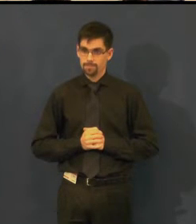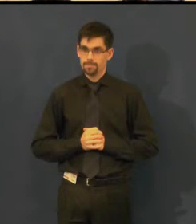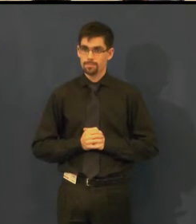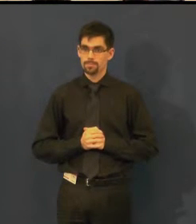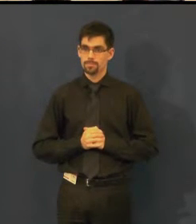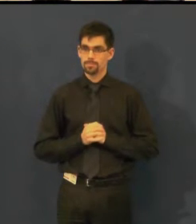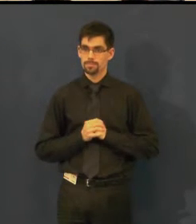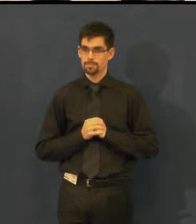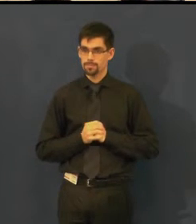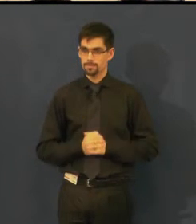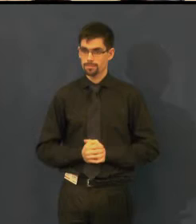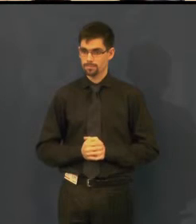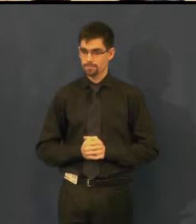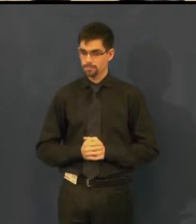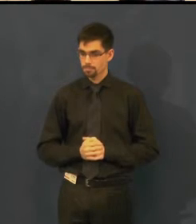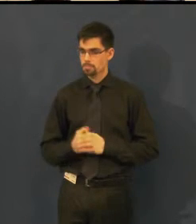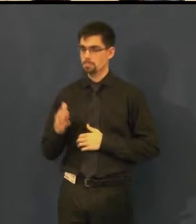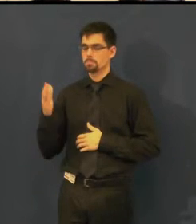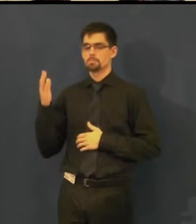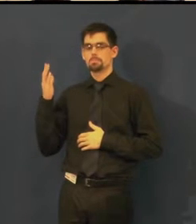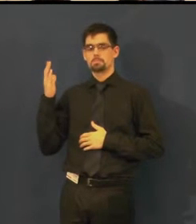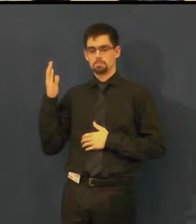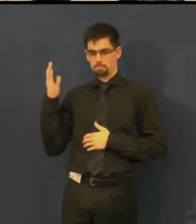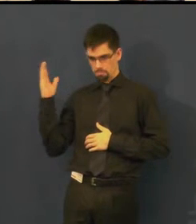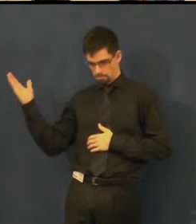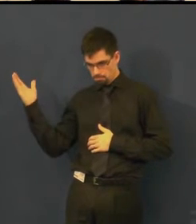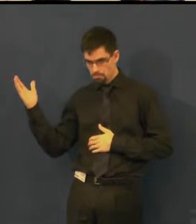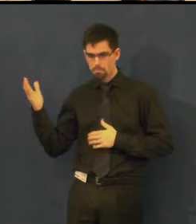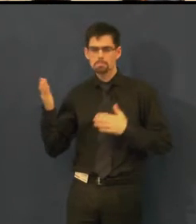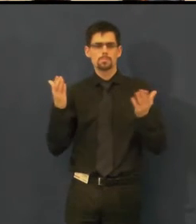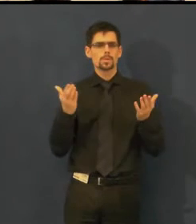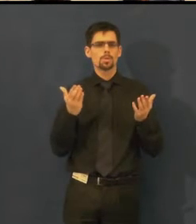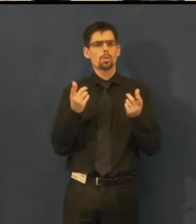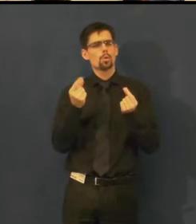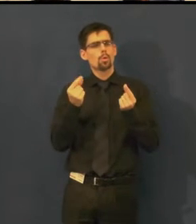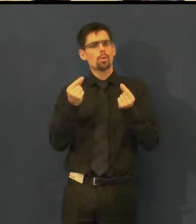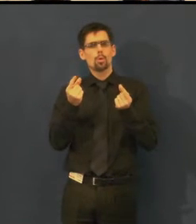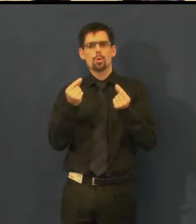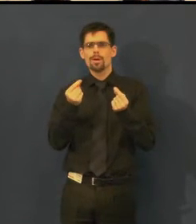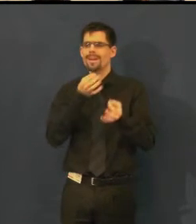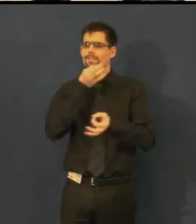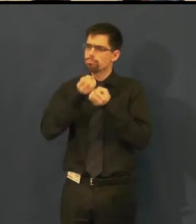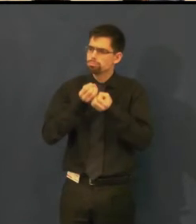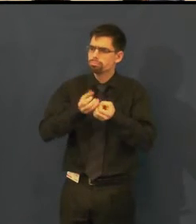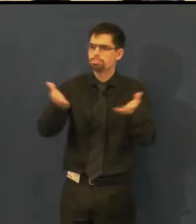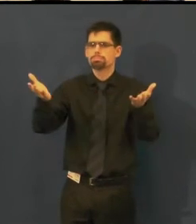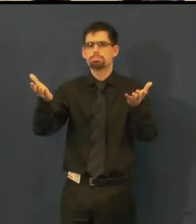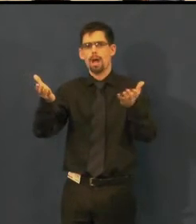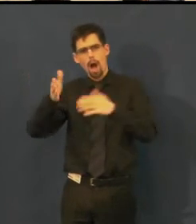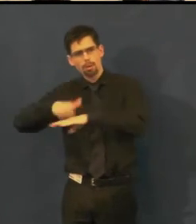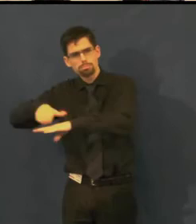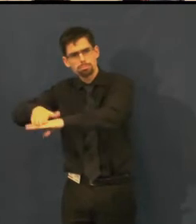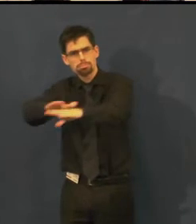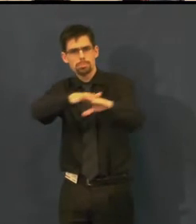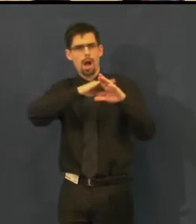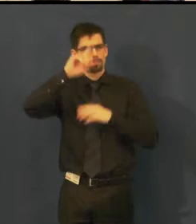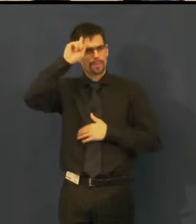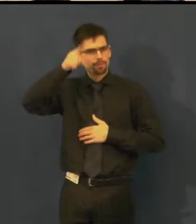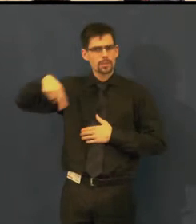Tak, tady ještě jednou... Tak, jak informujeme o představeních, která nabízíme.